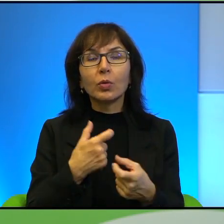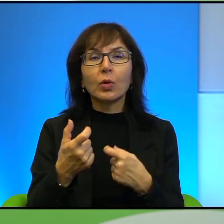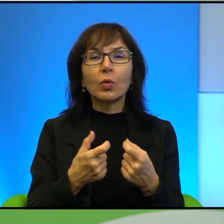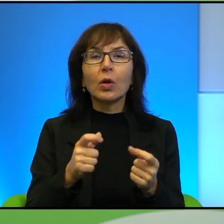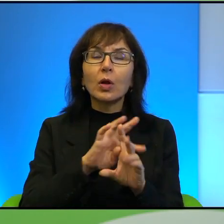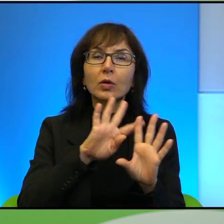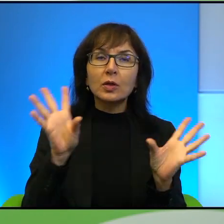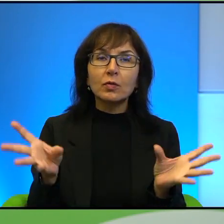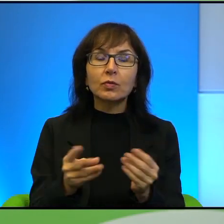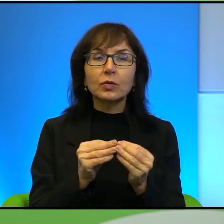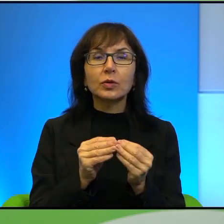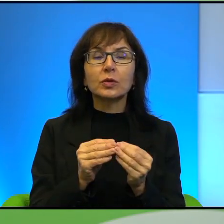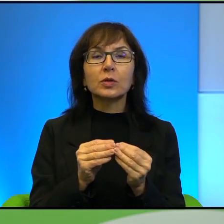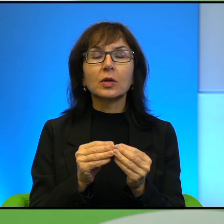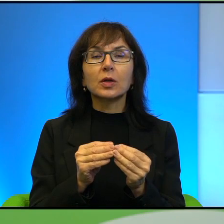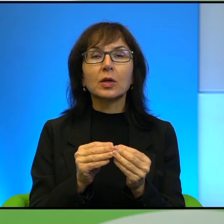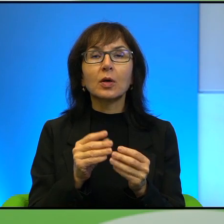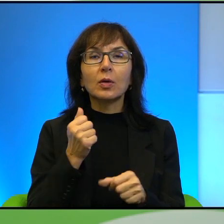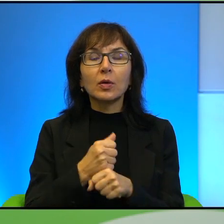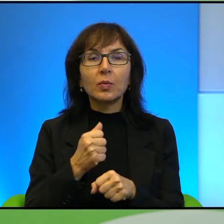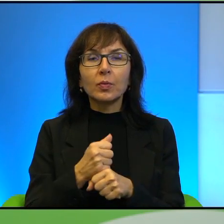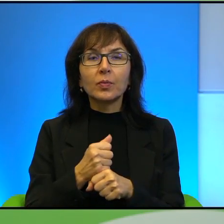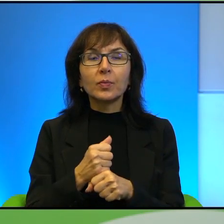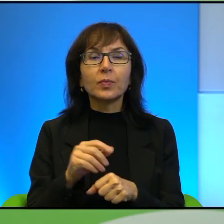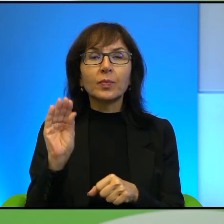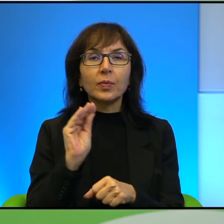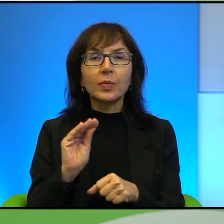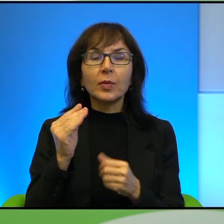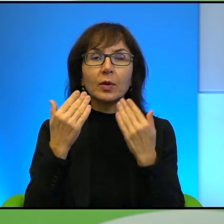to znaczy, że jeszcze podziękują nam za to, co robimy,